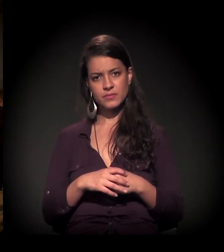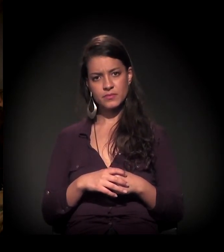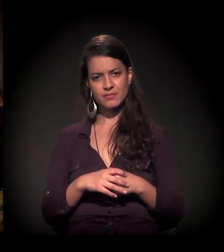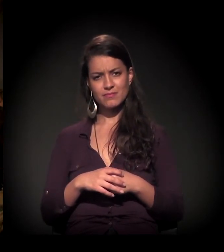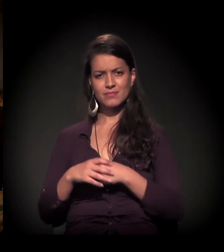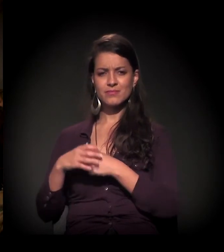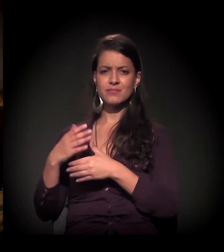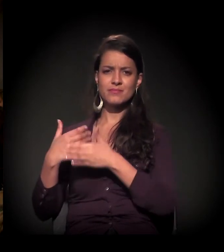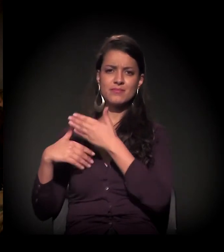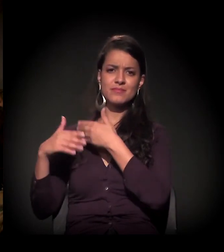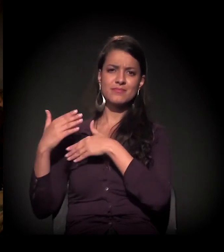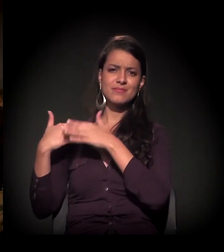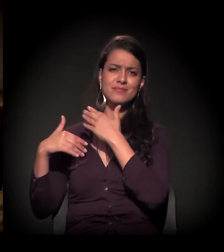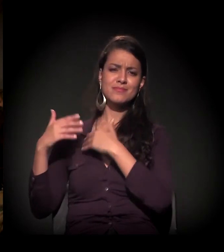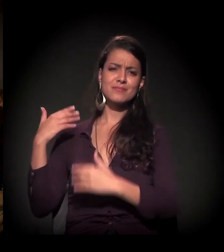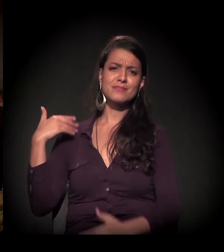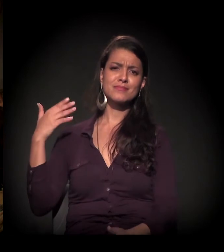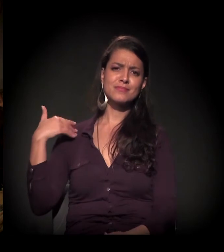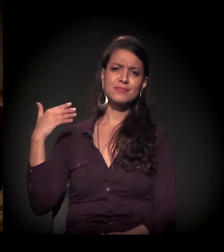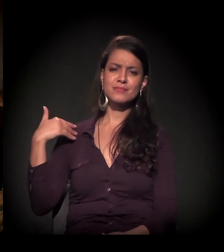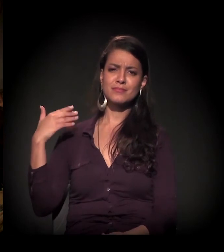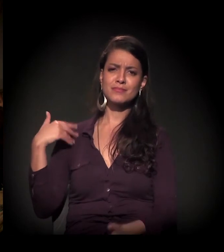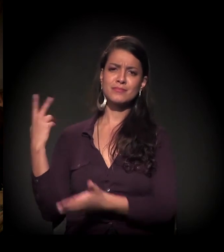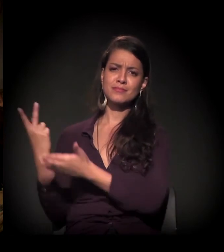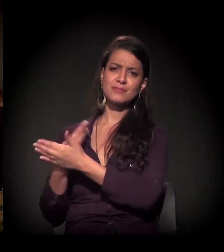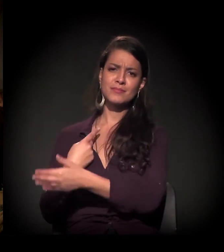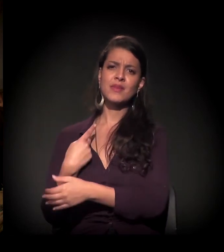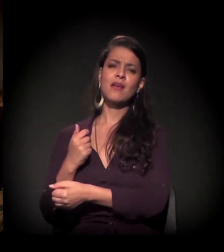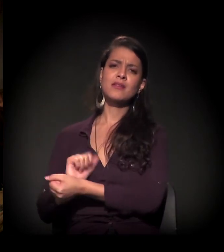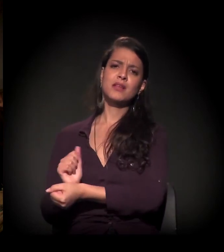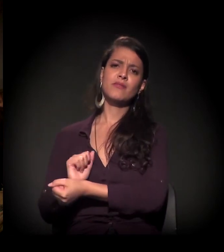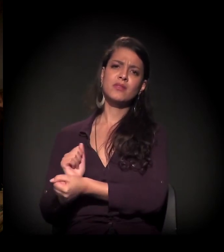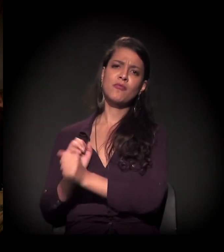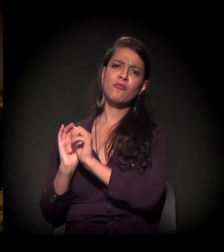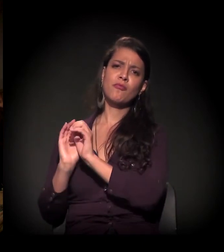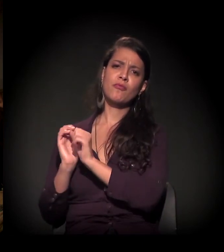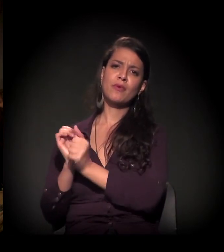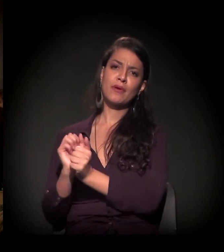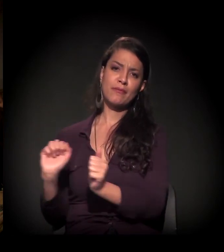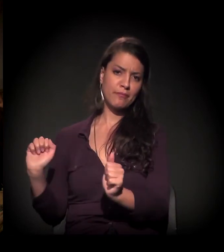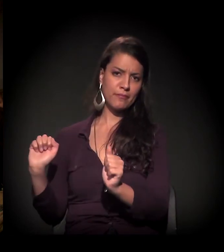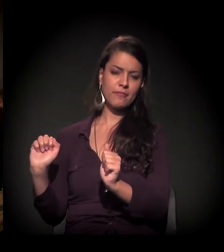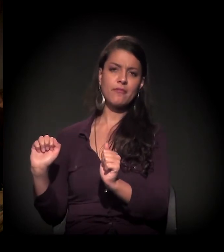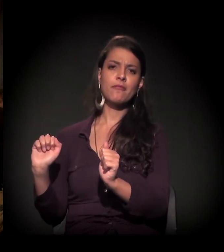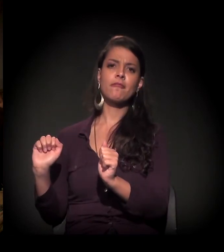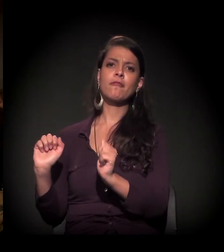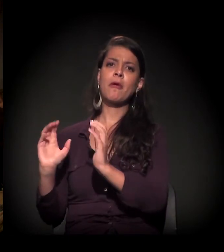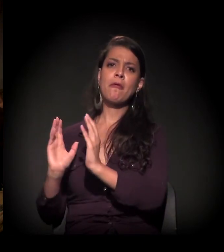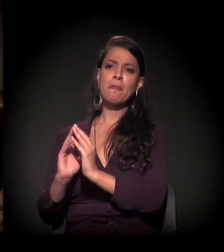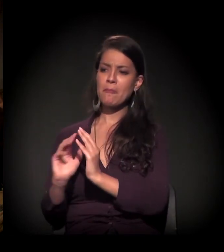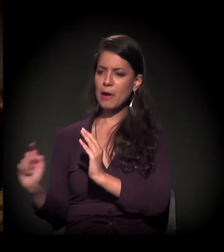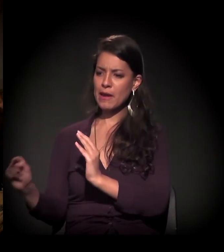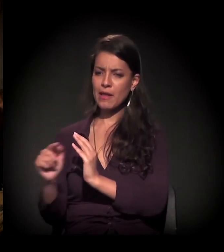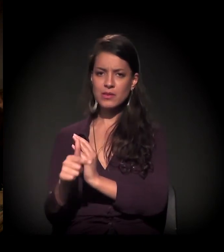vêm desde a época lá de trás, da questão de quando acabou a escravidão, aí tem a questão de não ter moradia,